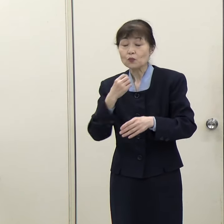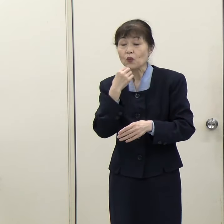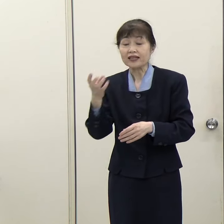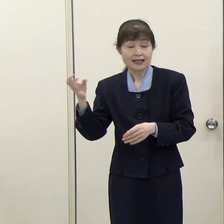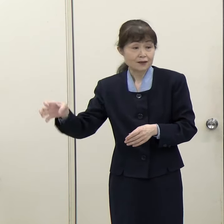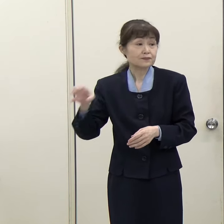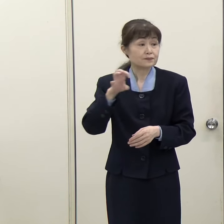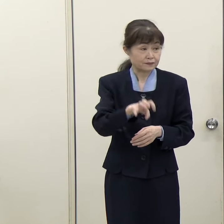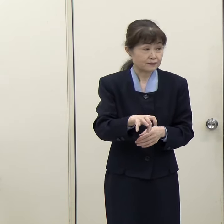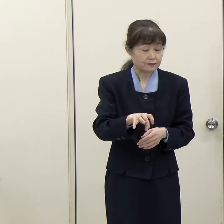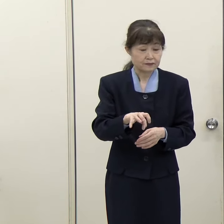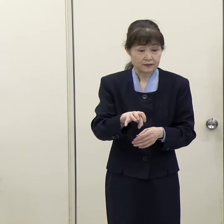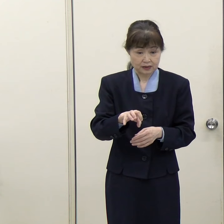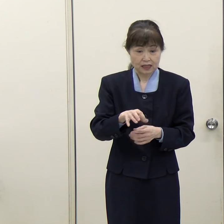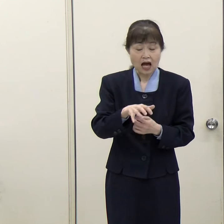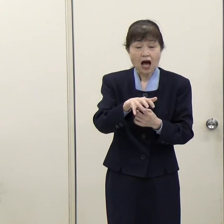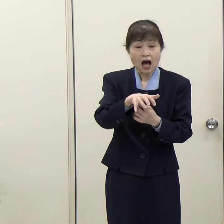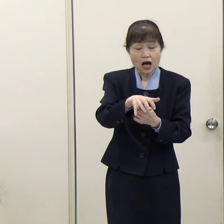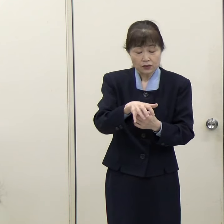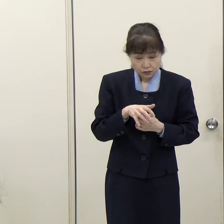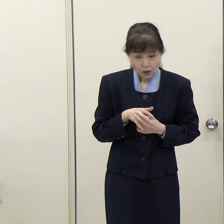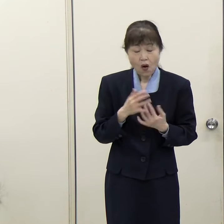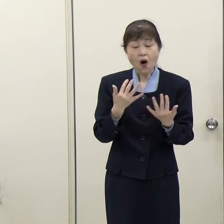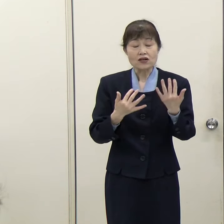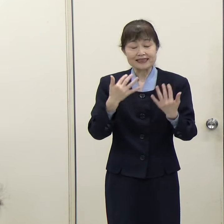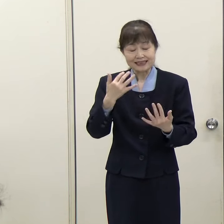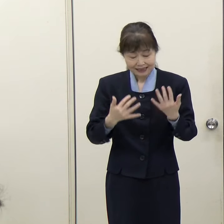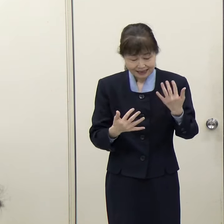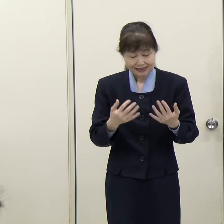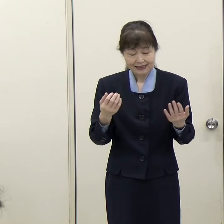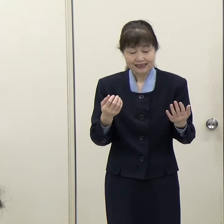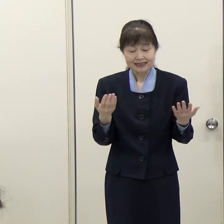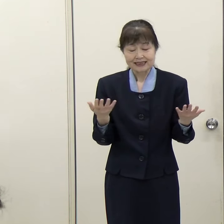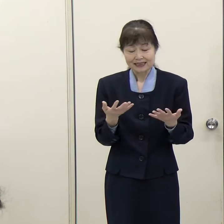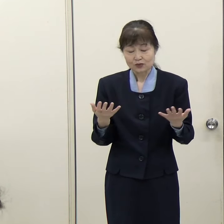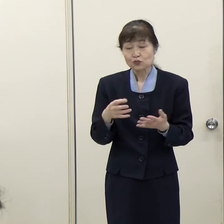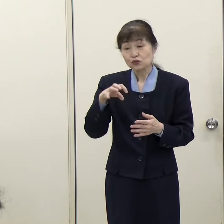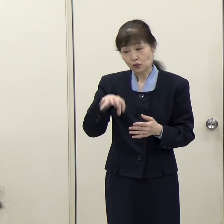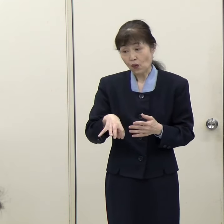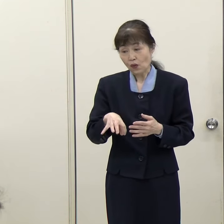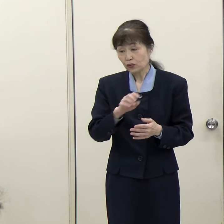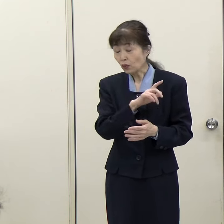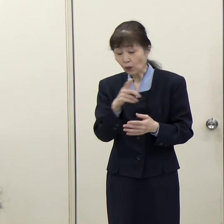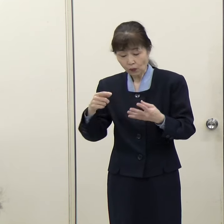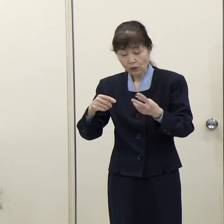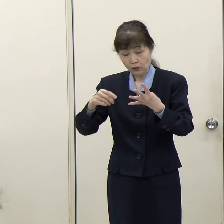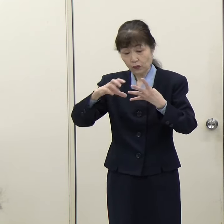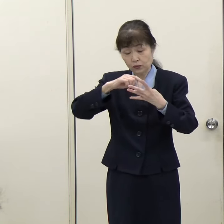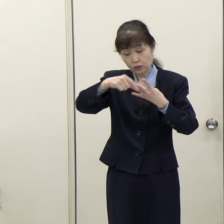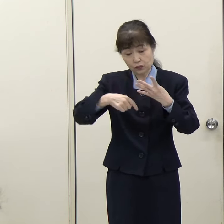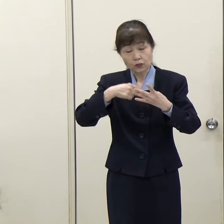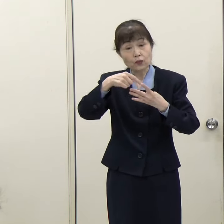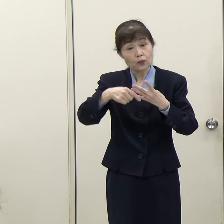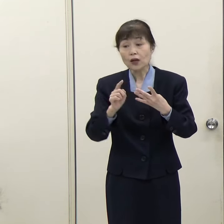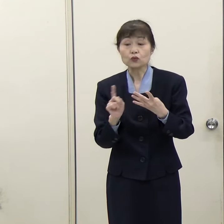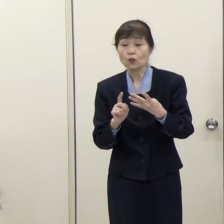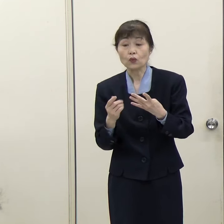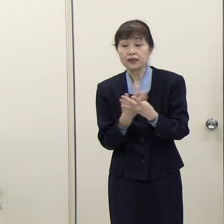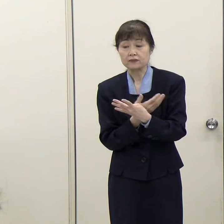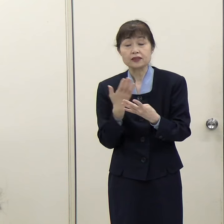（西日本新聞）農林事務所、労働者支援事務所、ママと女性の就業支援センターはどこにいくのでしょうか。